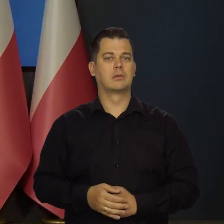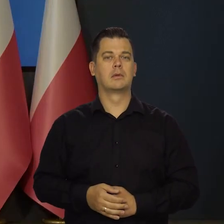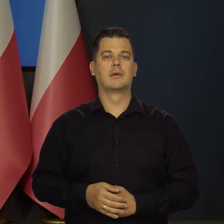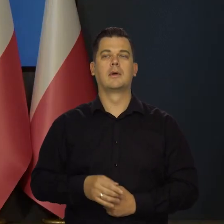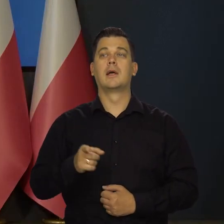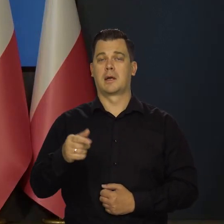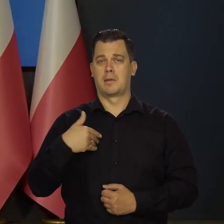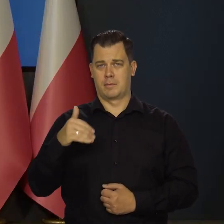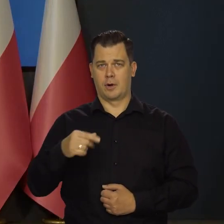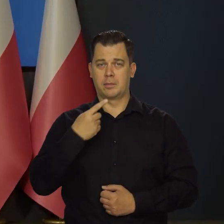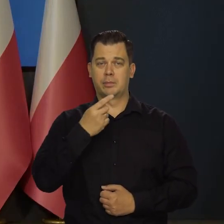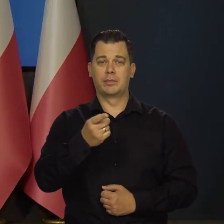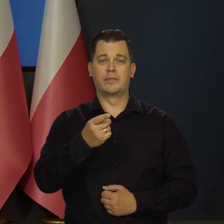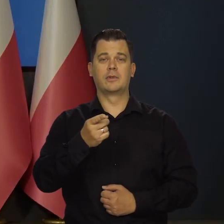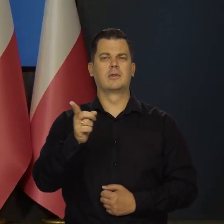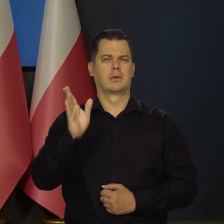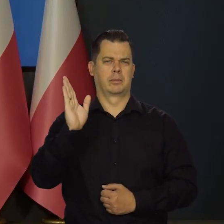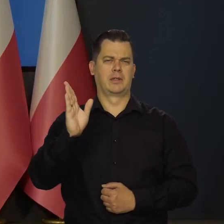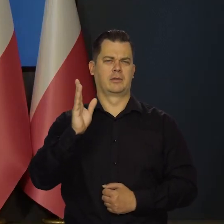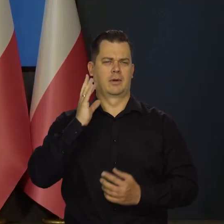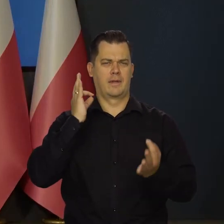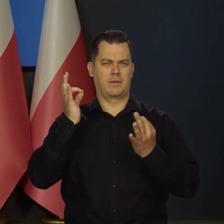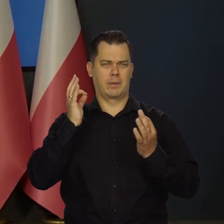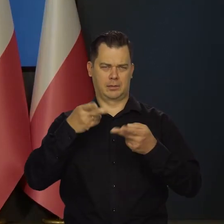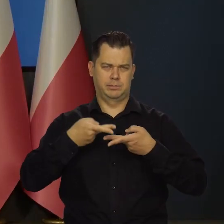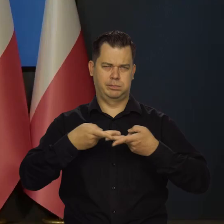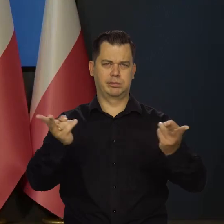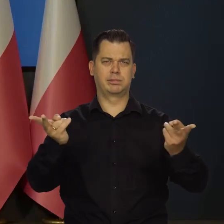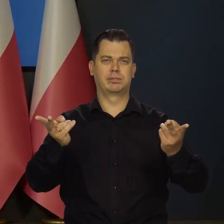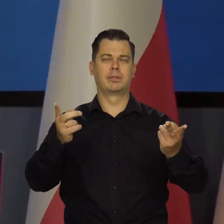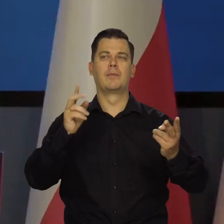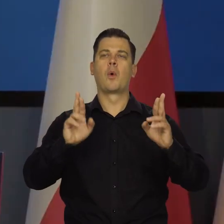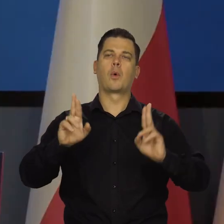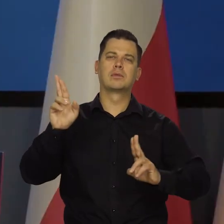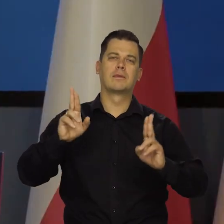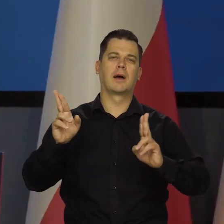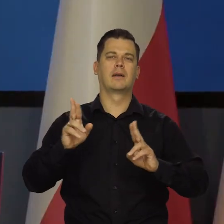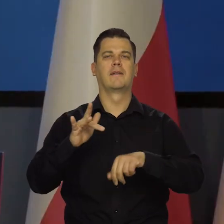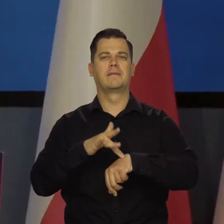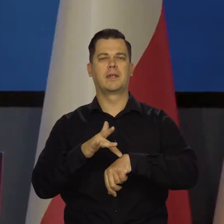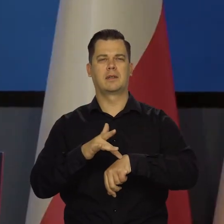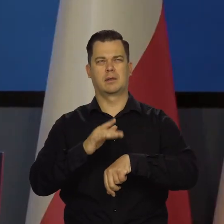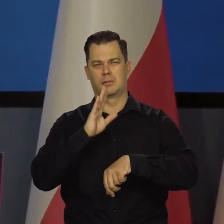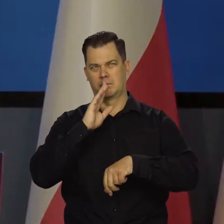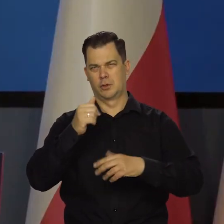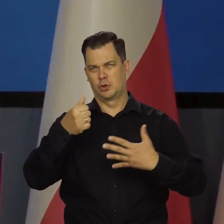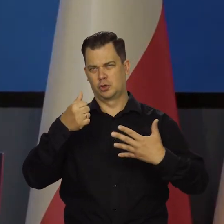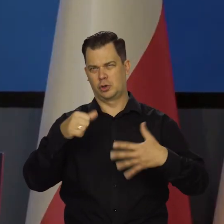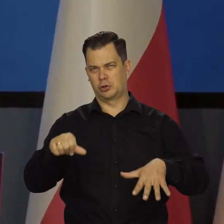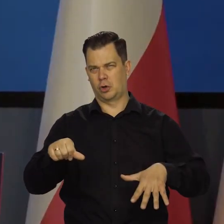Ja nie mogę powiedzieć będą państwo mieli informację o głosowaniach chyba za sześć tygodni. Tak?